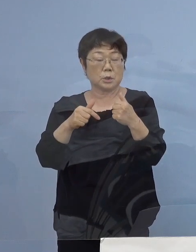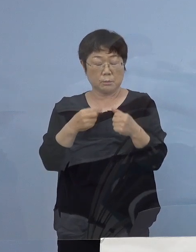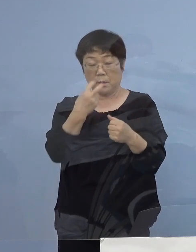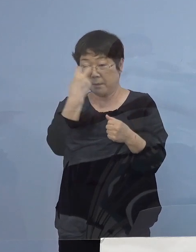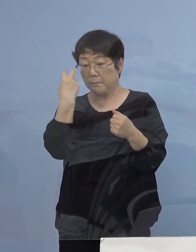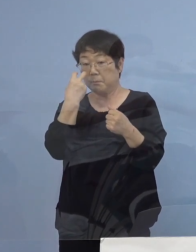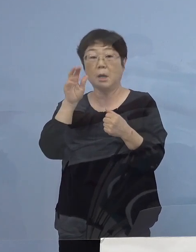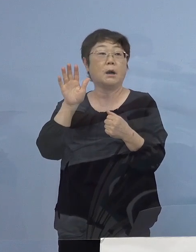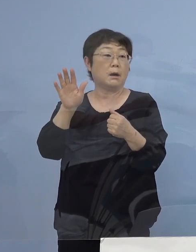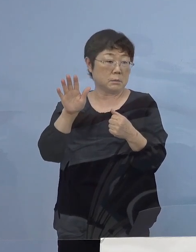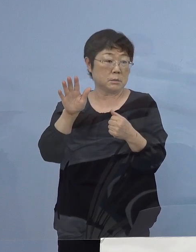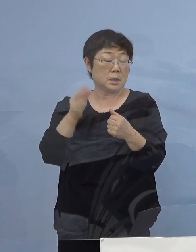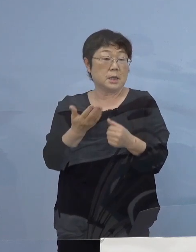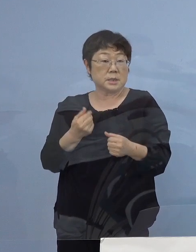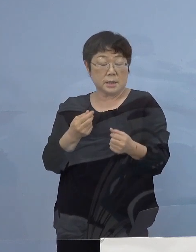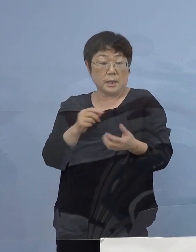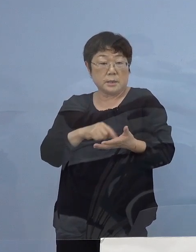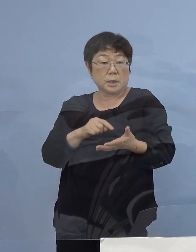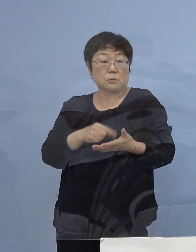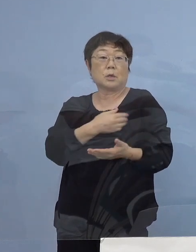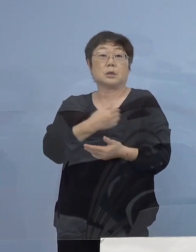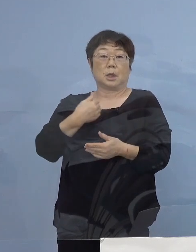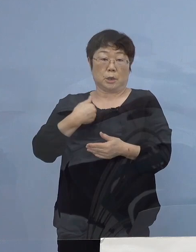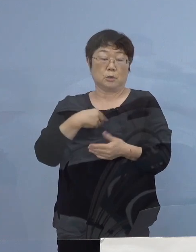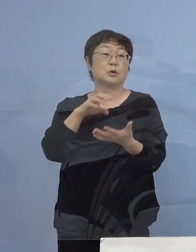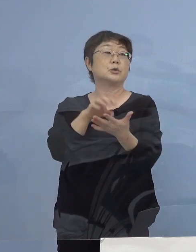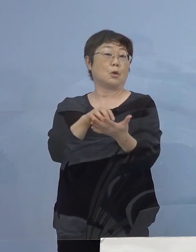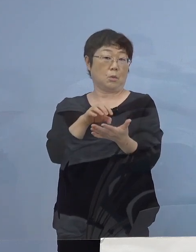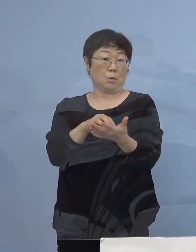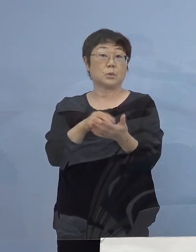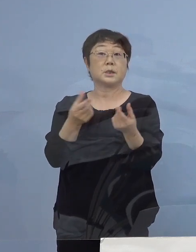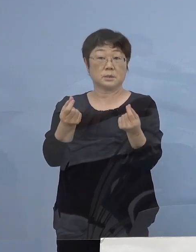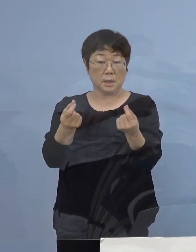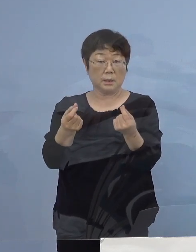これが事前にチェックを出来ている という証拠になるわけですが